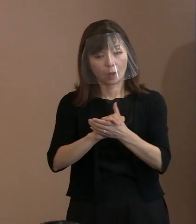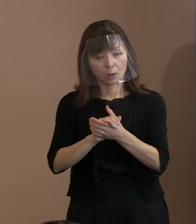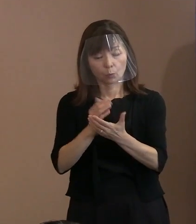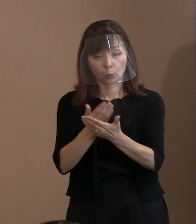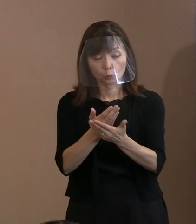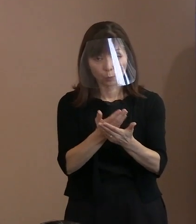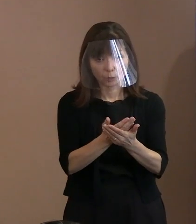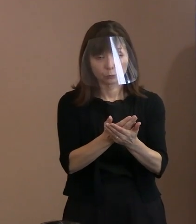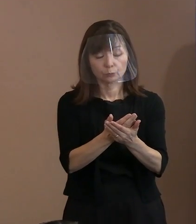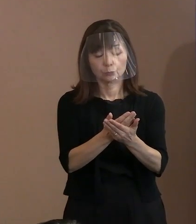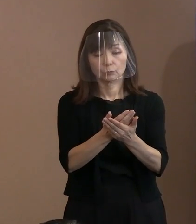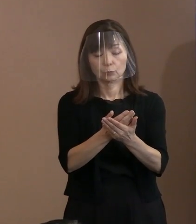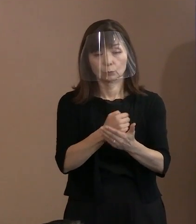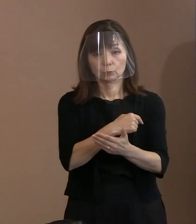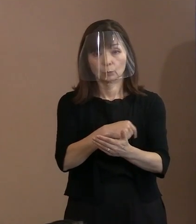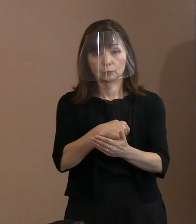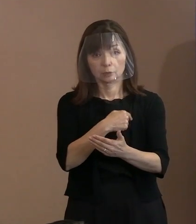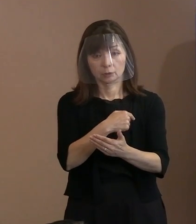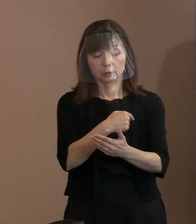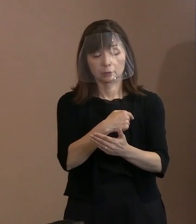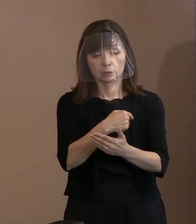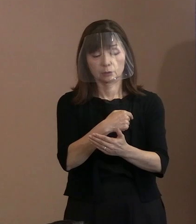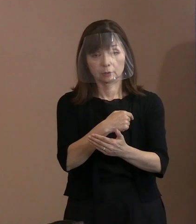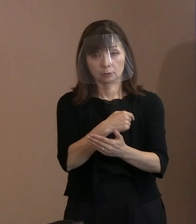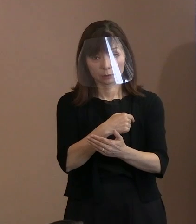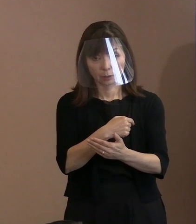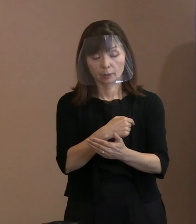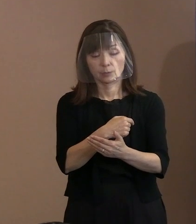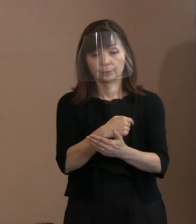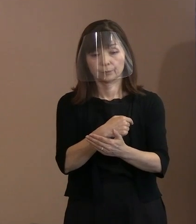いわばノンパルチザン､政党色とかね､ 立場を越えて